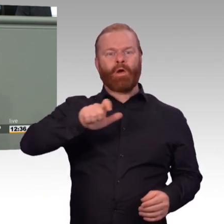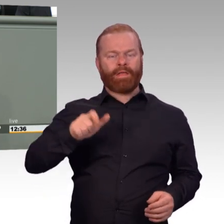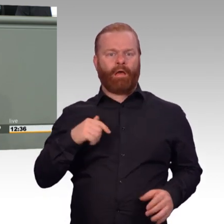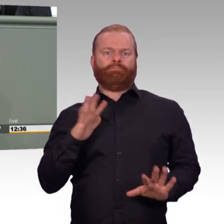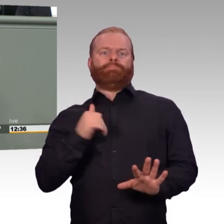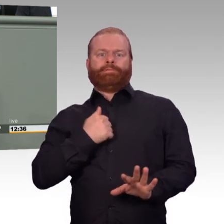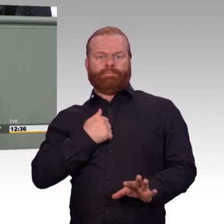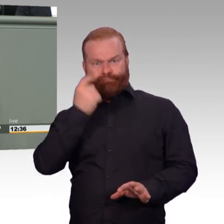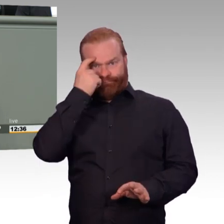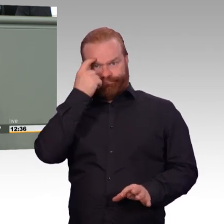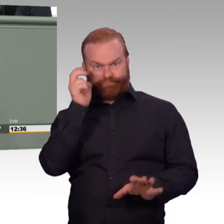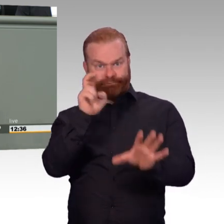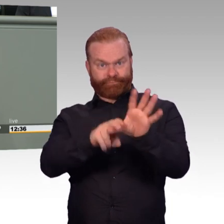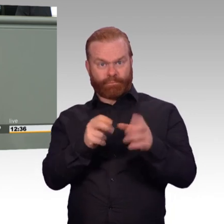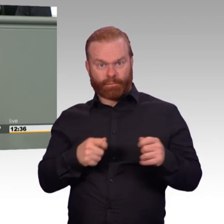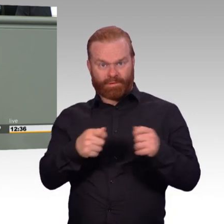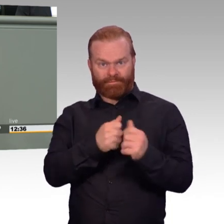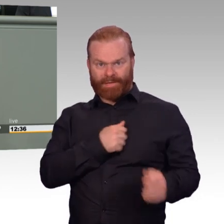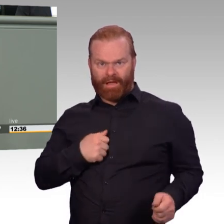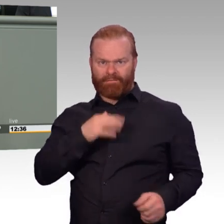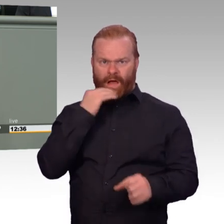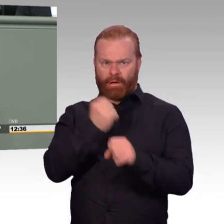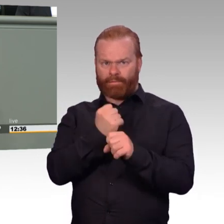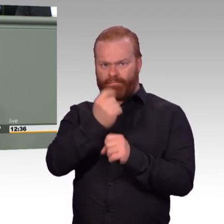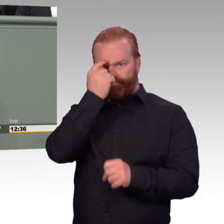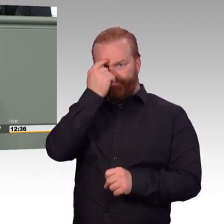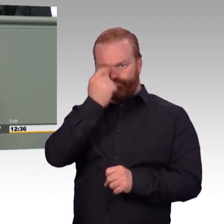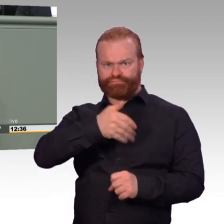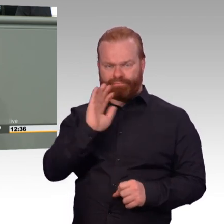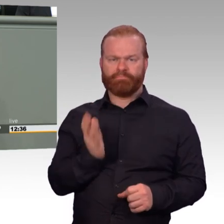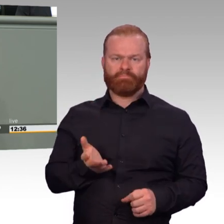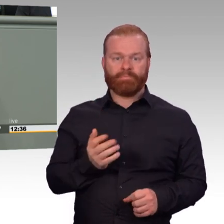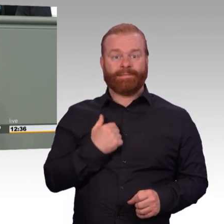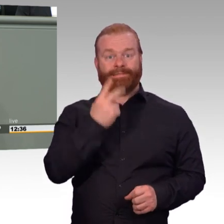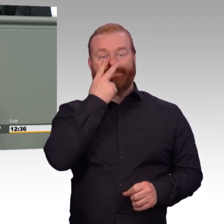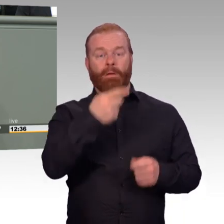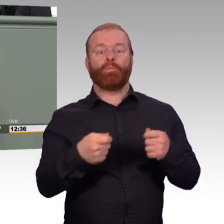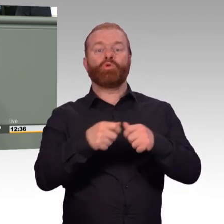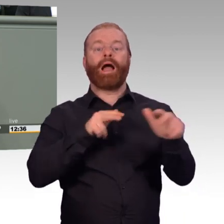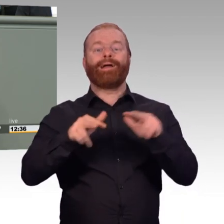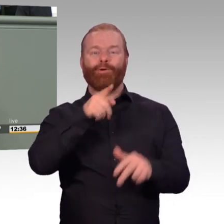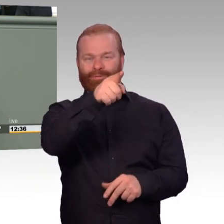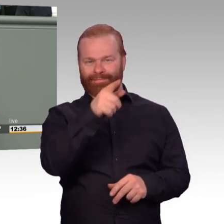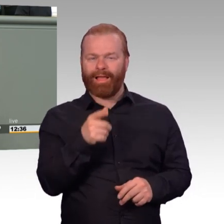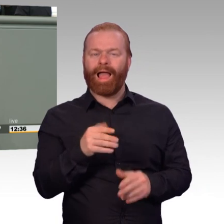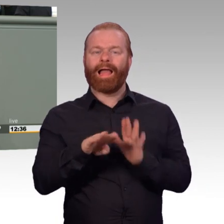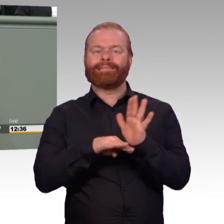Die hat ja in der jetzigen Form mit der Realität überhaupt nichts zu tun. (Beifall) Soldatinnen und Soldaten arbeiten nicht von neun bis 17 Uhr